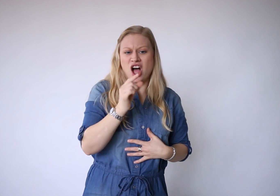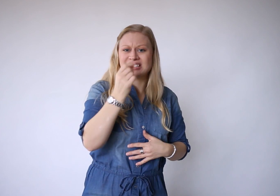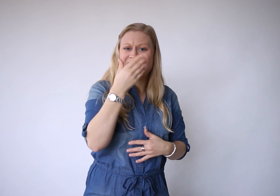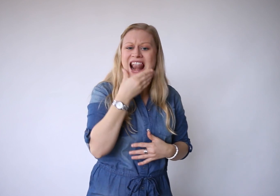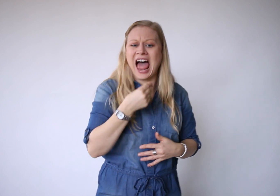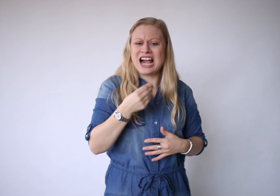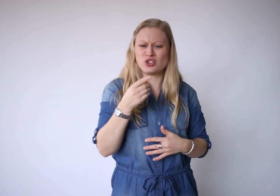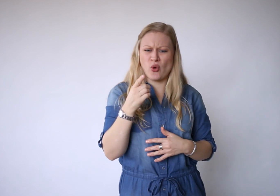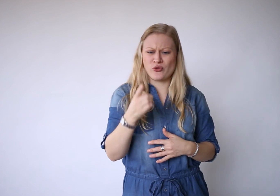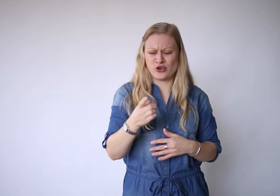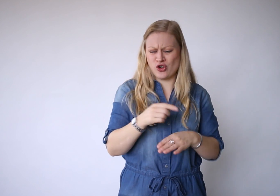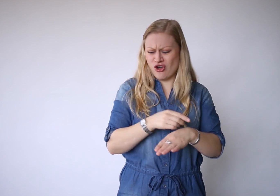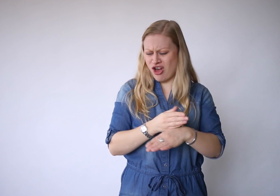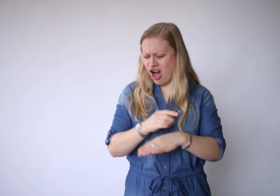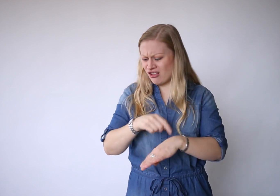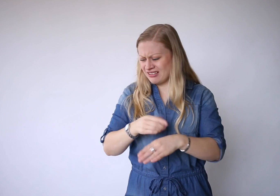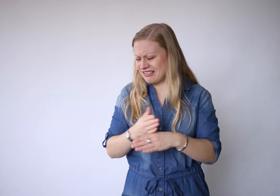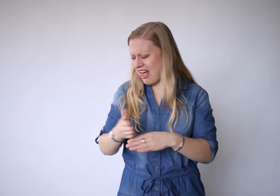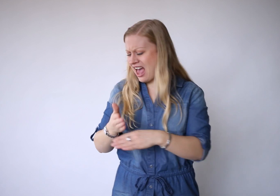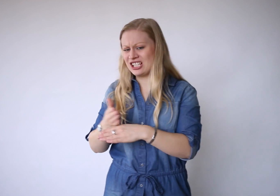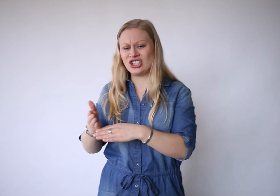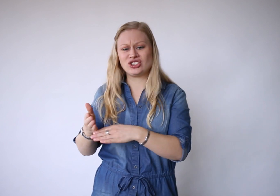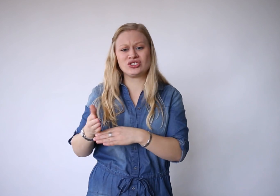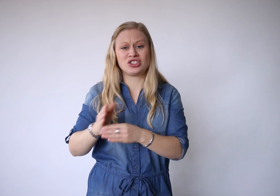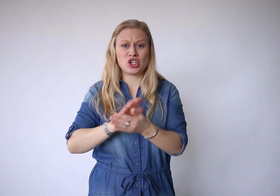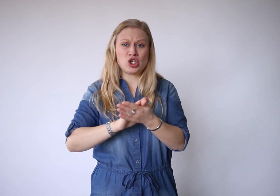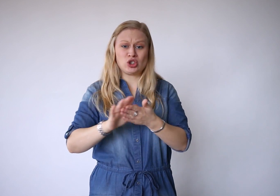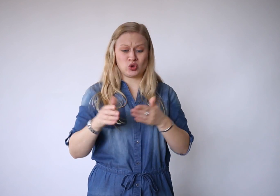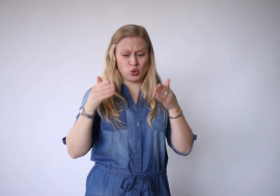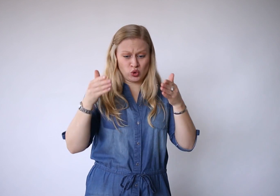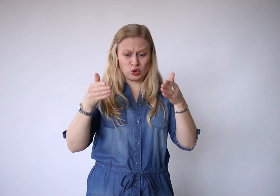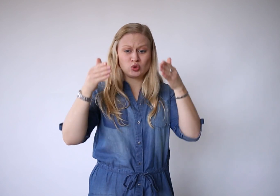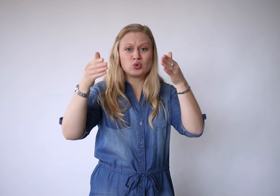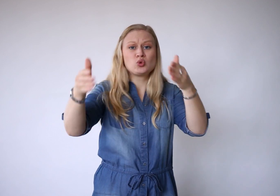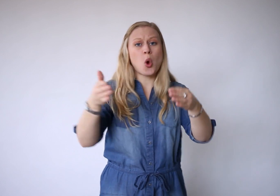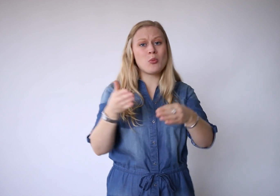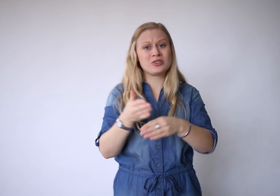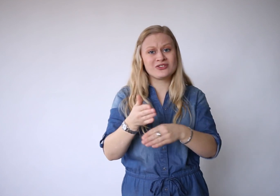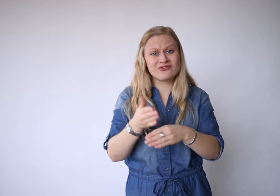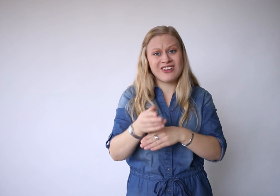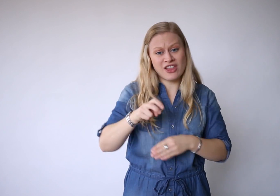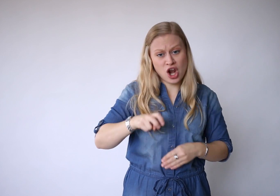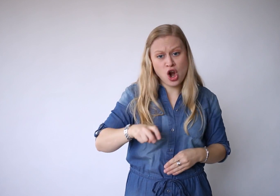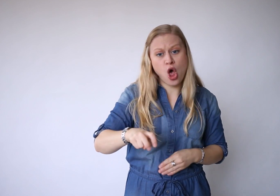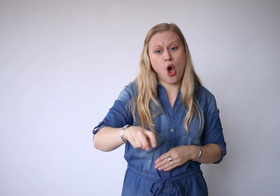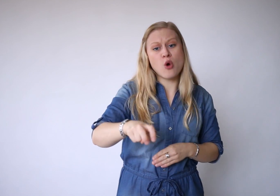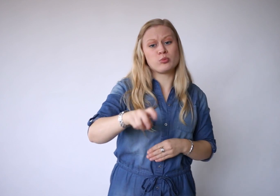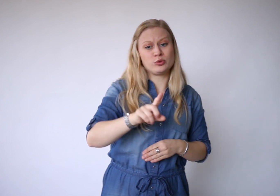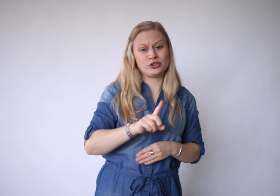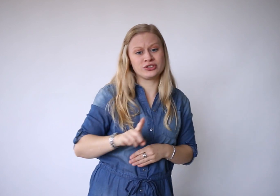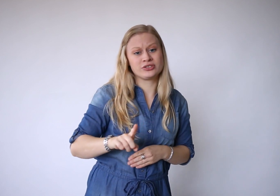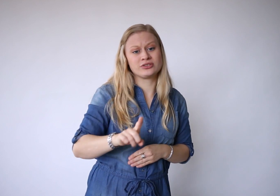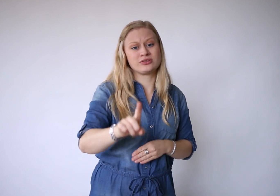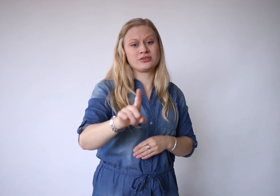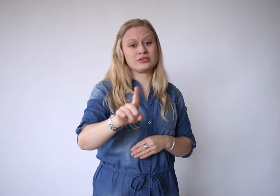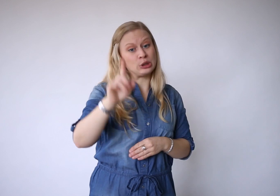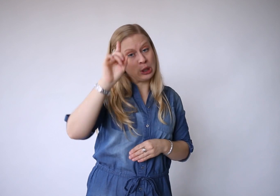En als het lijkt of je al tijden zonder toekomst verder loopt.